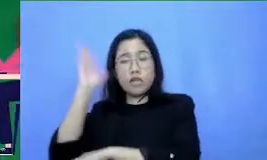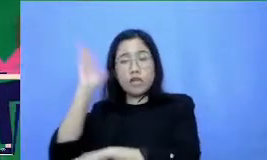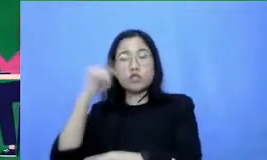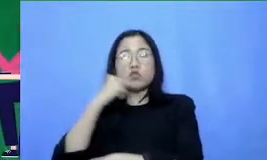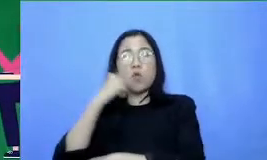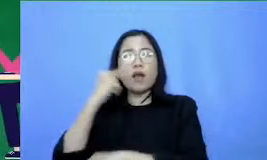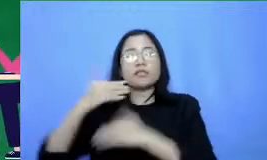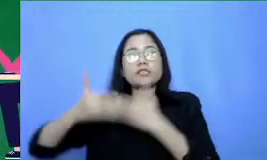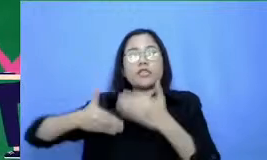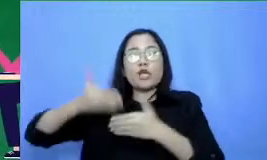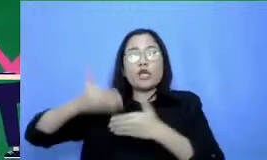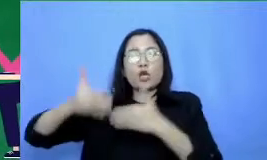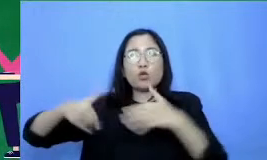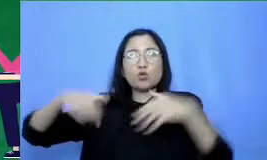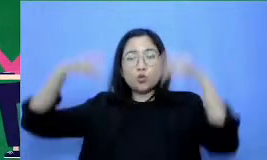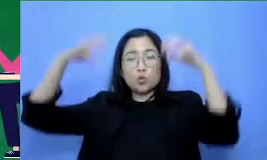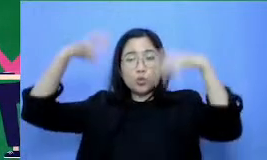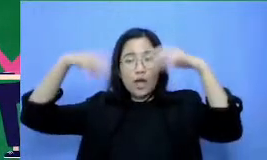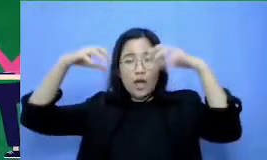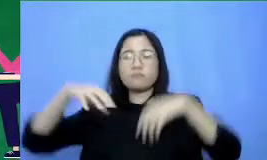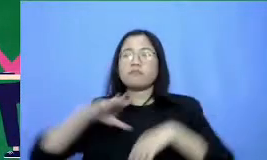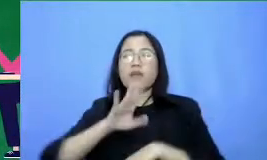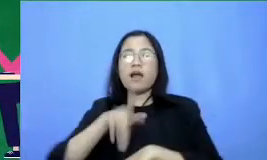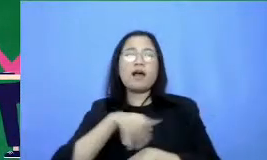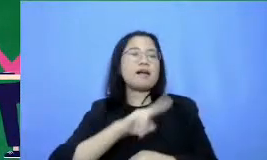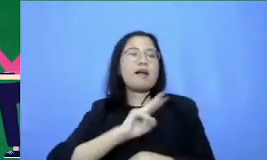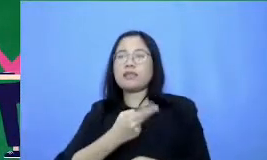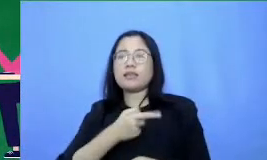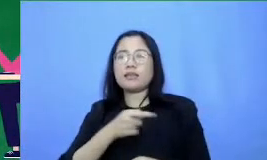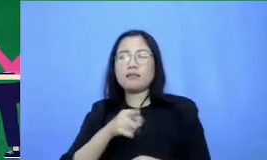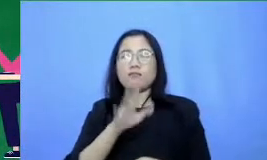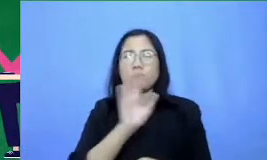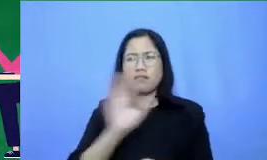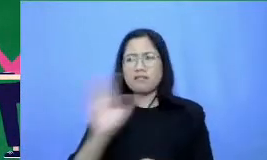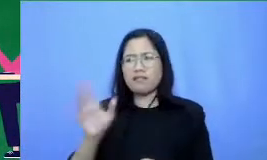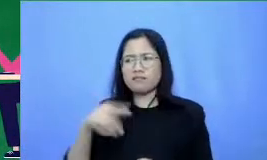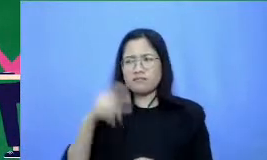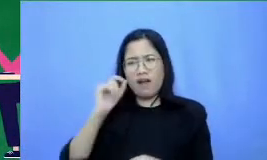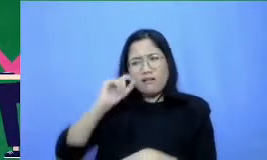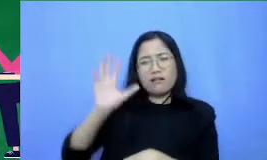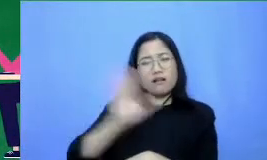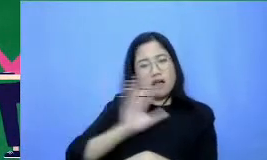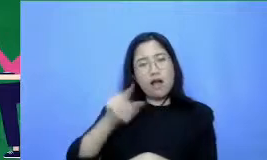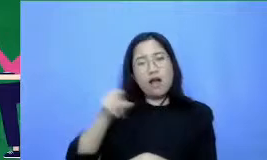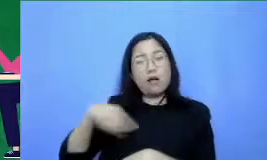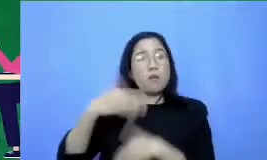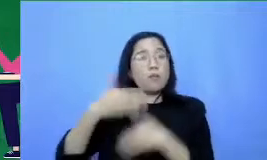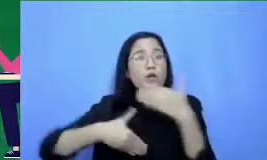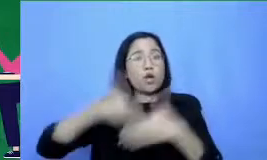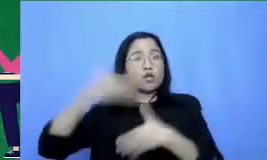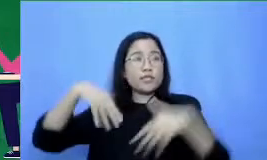dengan bilang banyak yang tidak sadar proses hujan itu mengagumkan Bagaimana ya supaya orang sadar